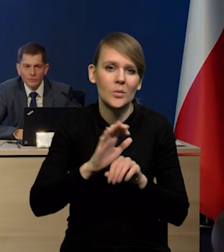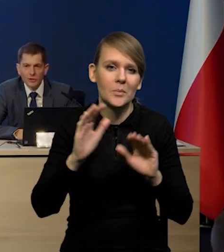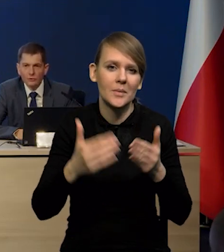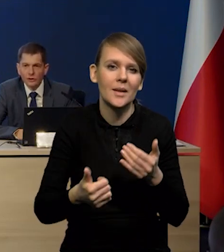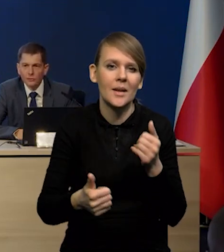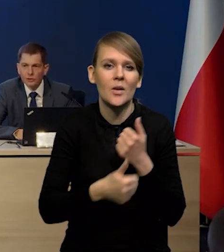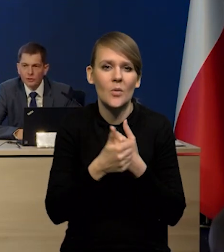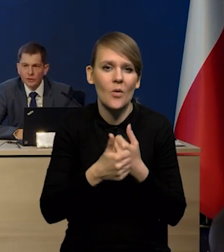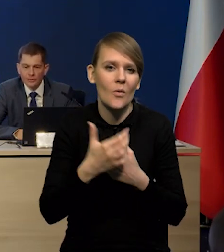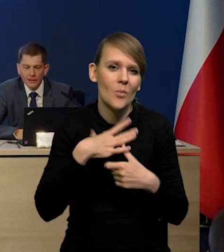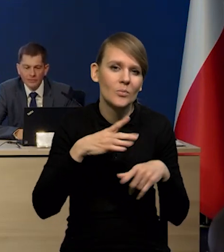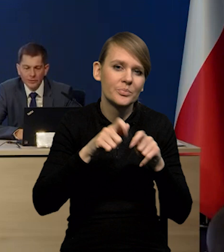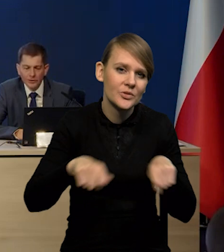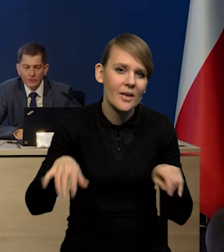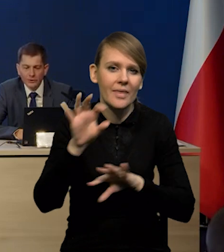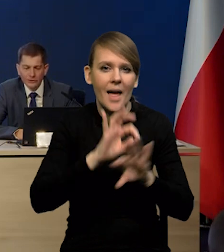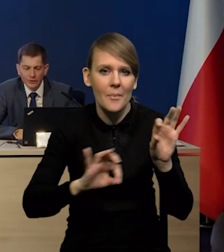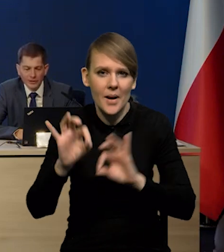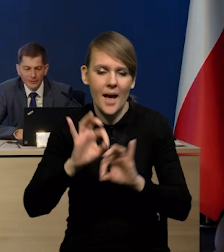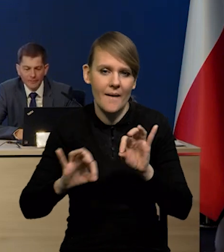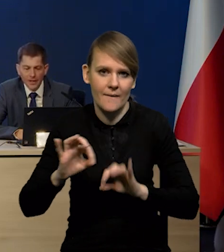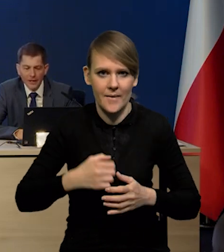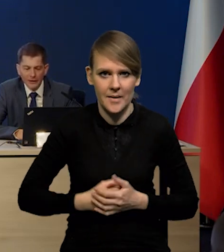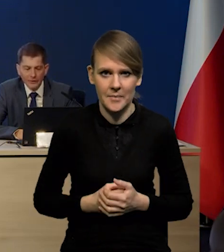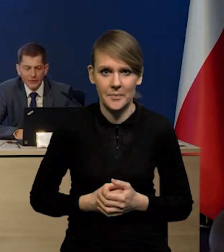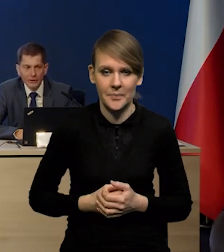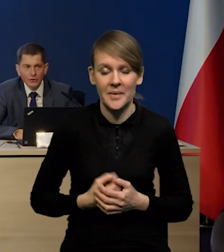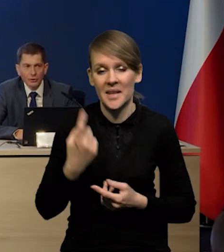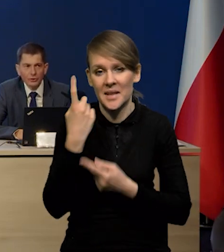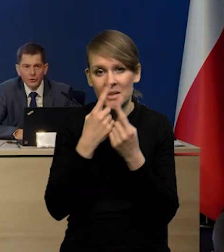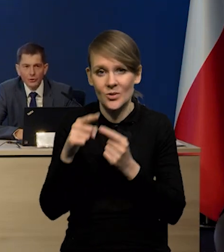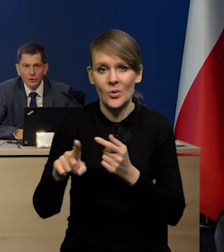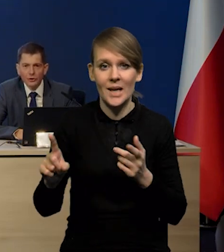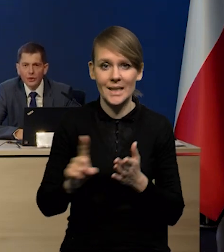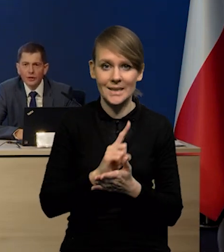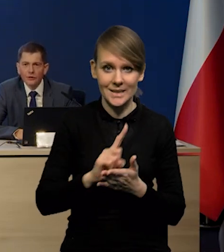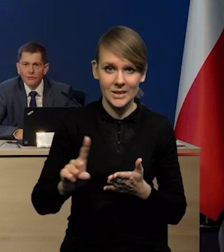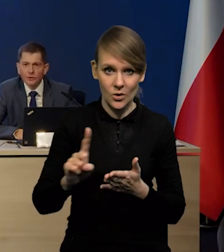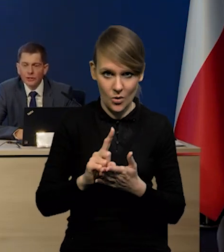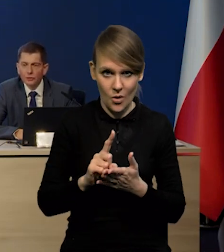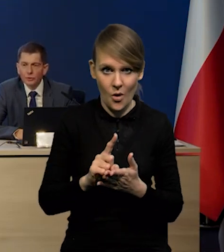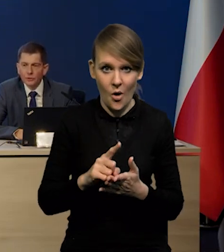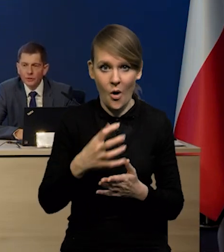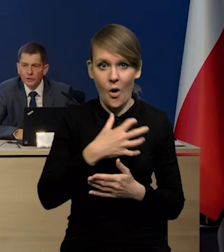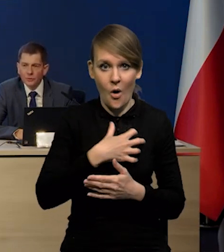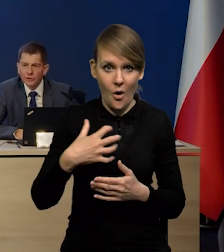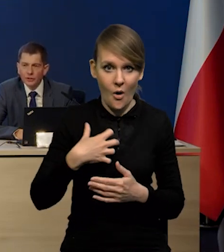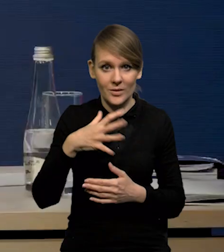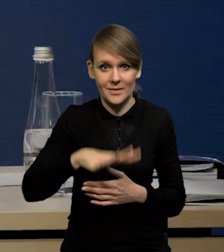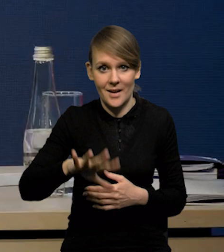ze względu na te przestoje, naprawy i konserwacje. Także wydaje się, że to ryzyko silnego tąpnięcia gospodarki strefy euro